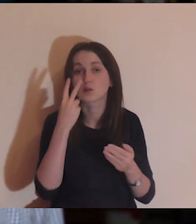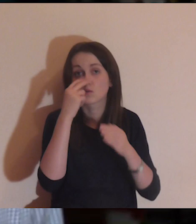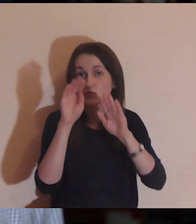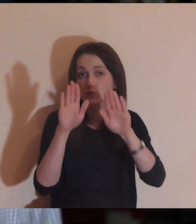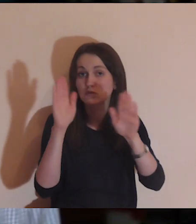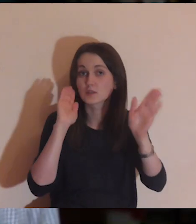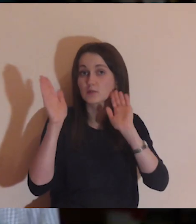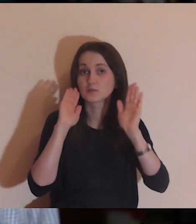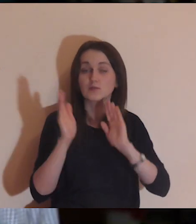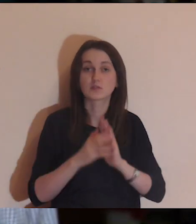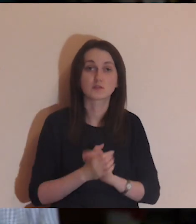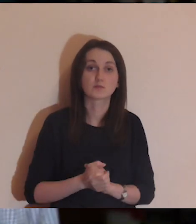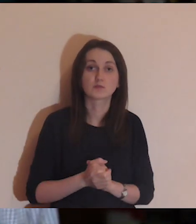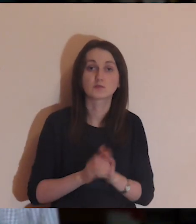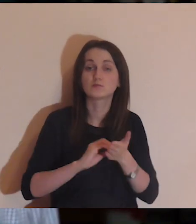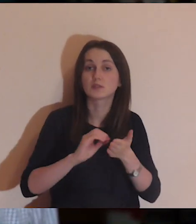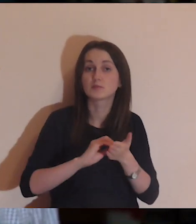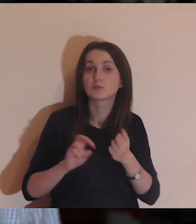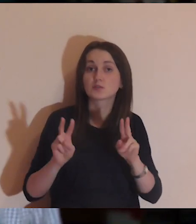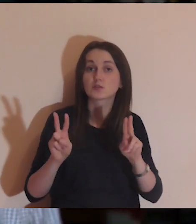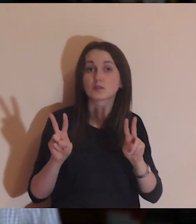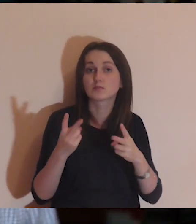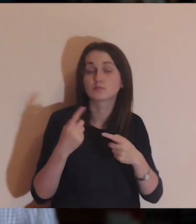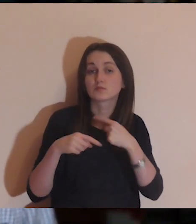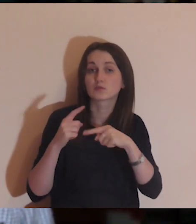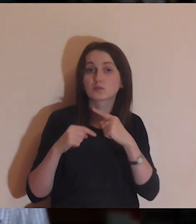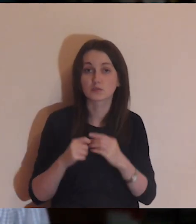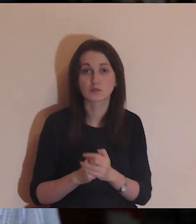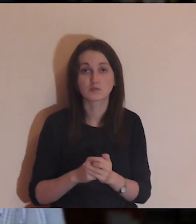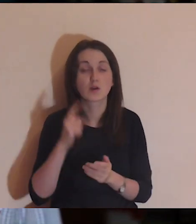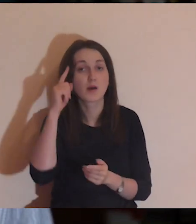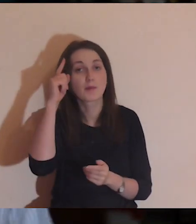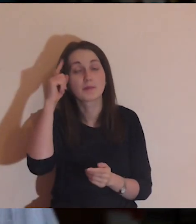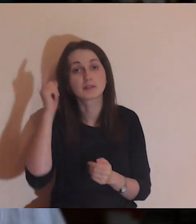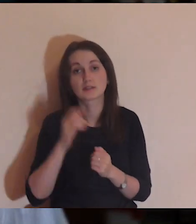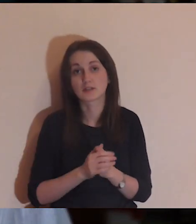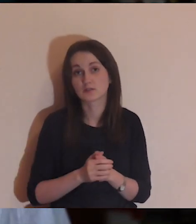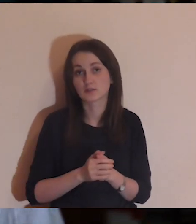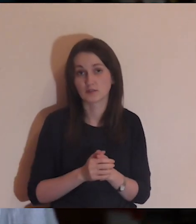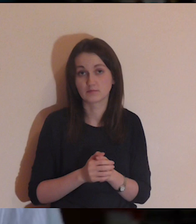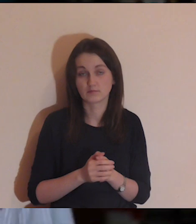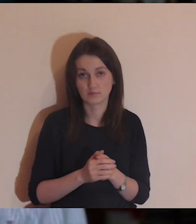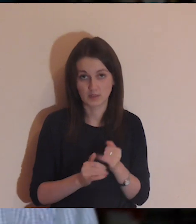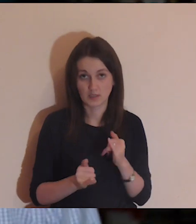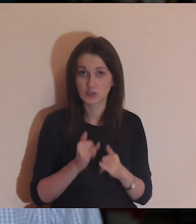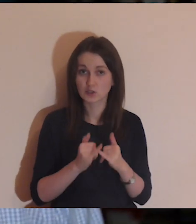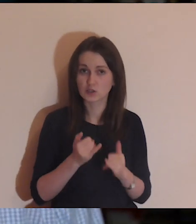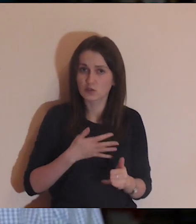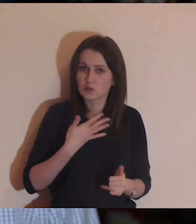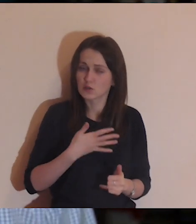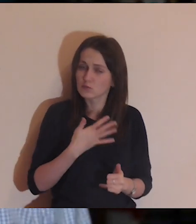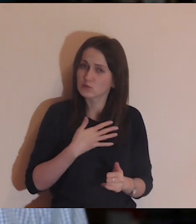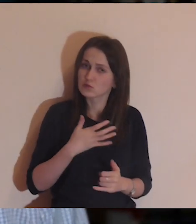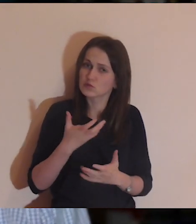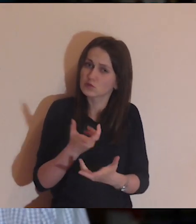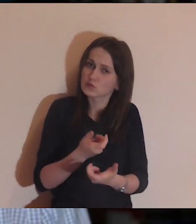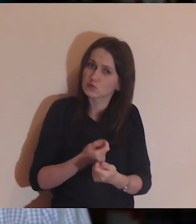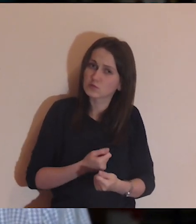Kto może, niech udostępni tę medytację na Facebooku, napiszcie skąd jesteście. Pamiętajcie o podstawowej rzeczy: jak coś cię dotknie, poruszy,